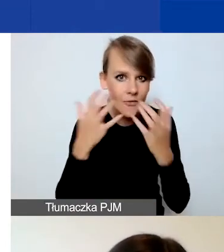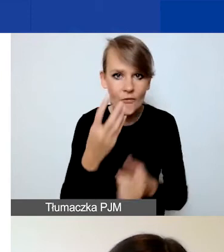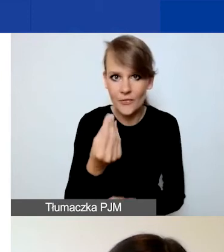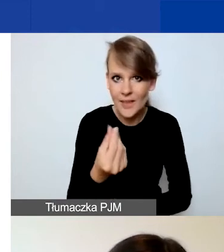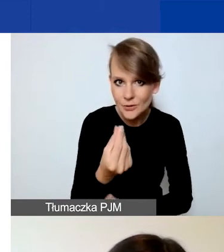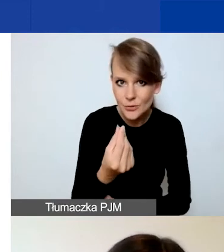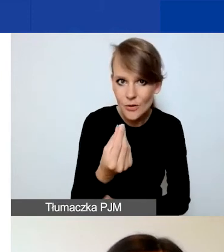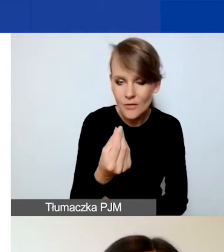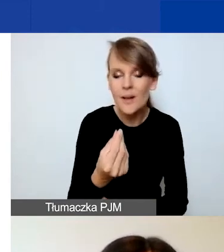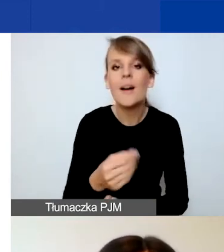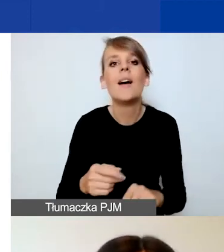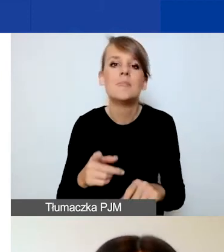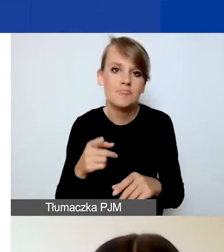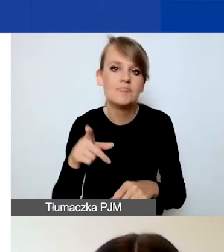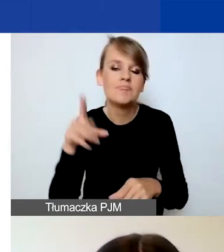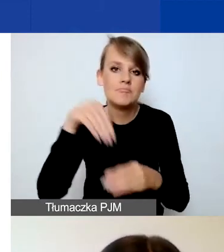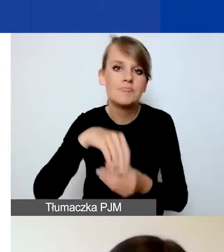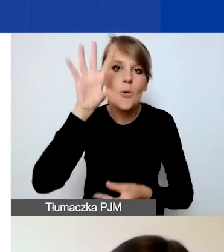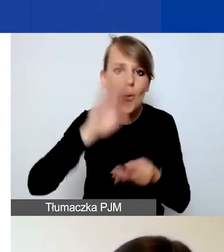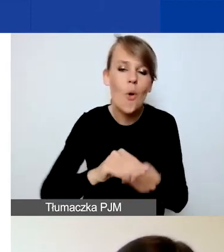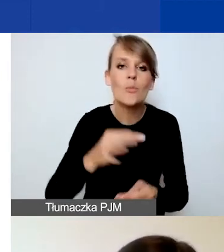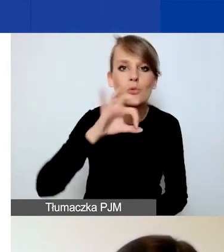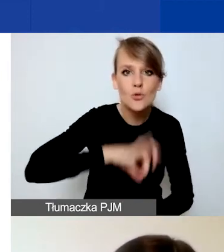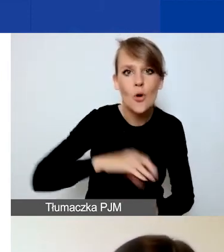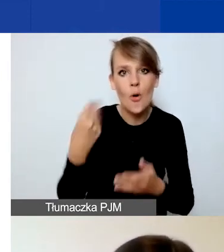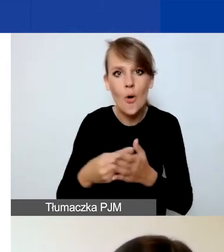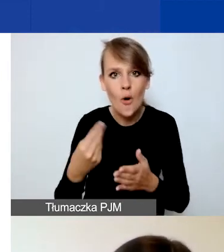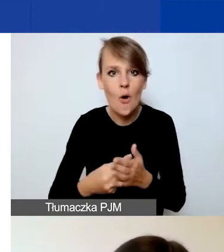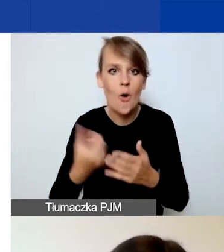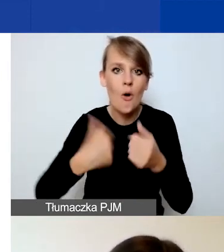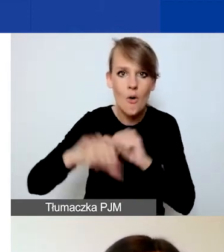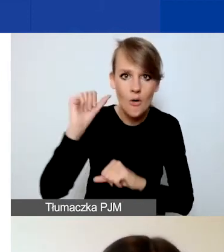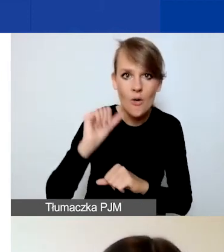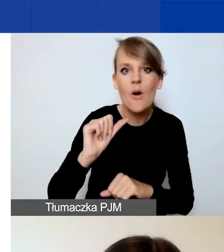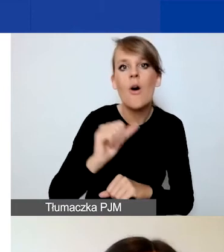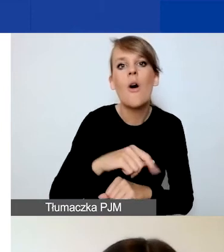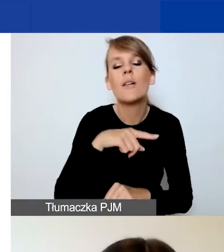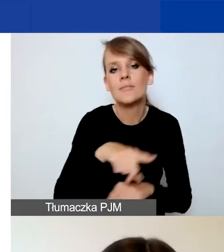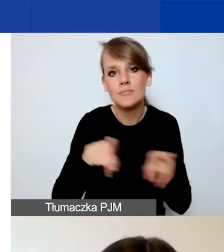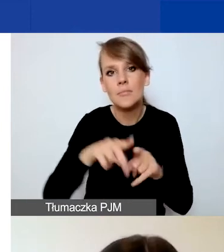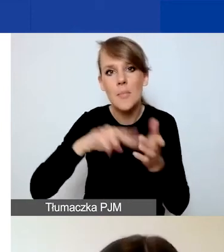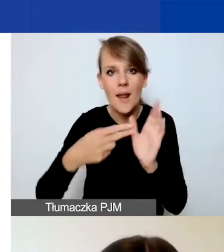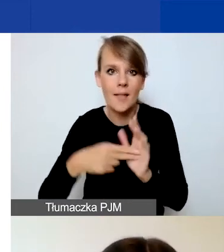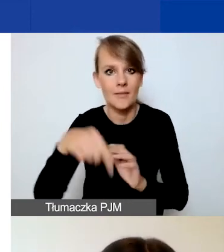Są to łączne przychody i koszty osiągnięte w ubiegłym roku bilansowym i planowane w bieżącym roku.